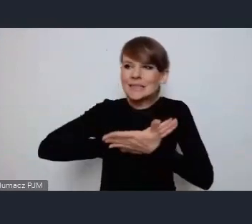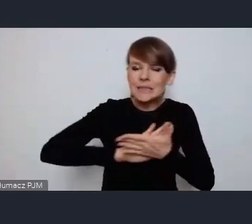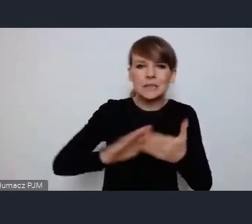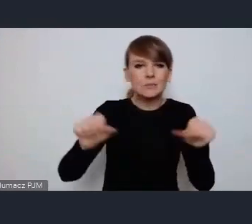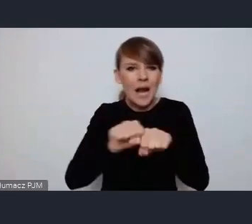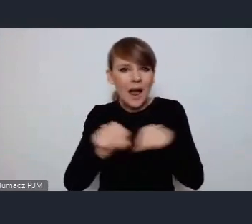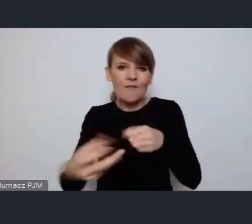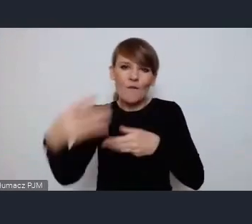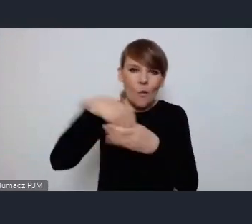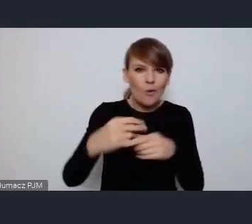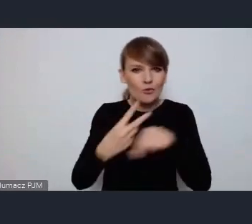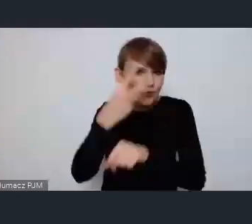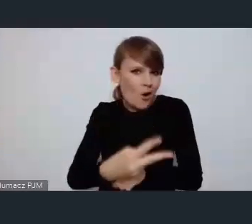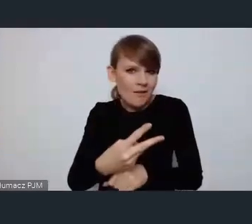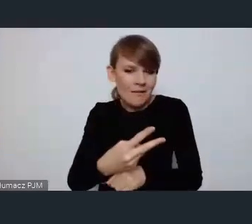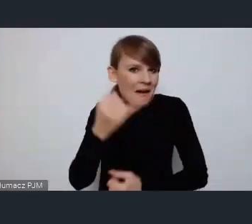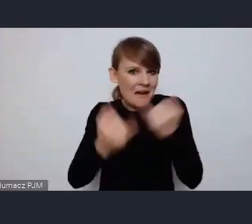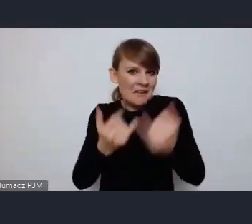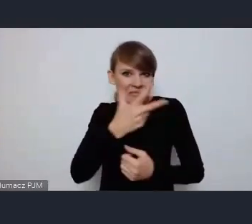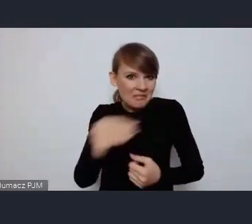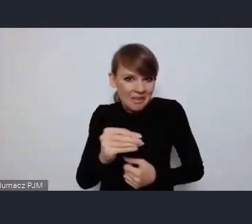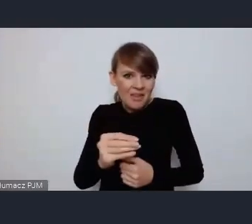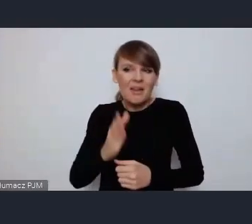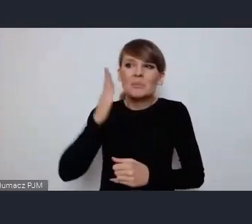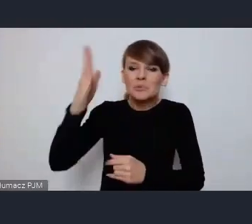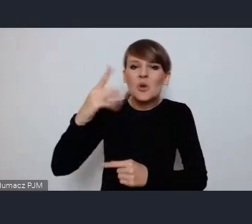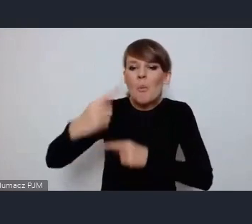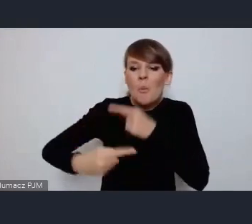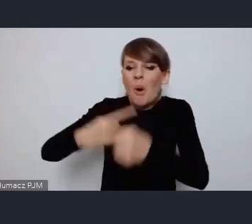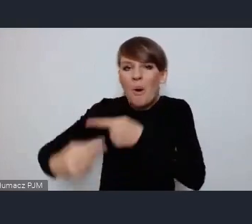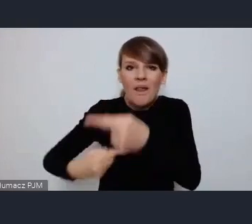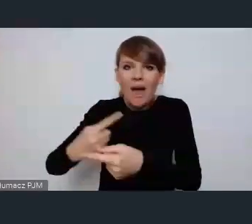I dostępne albo przyszłym pokoleniom nie zostawimy